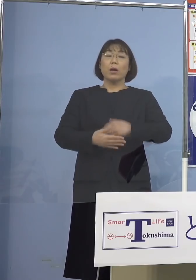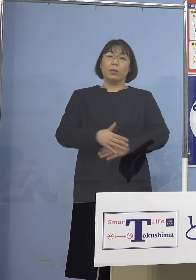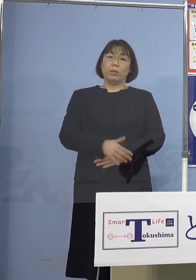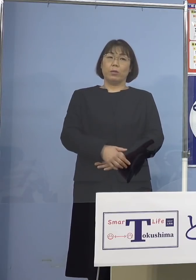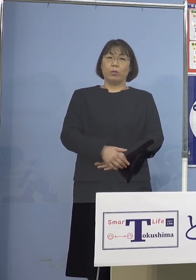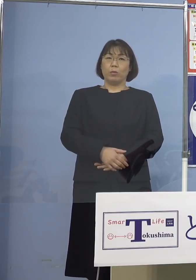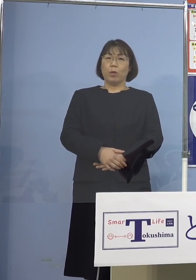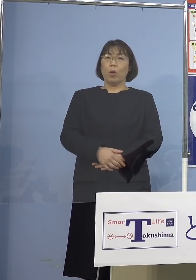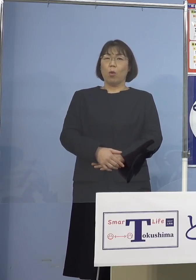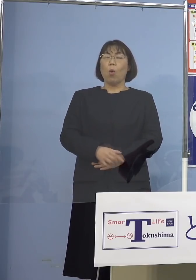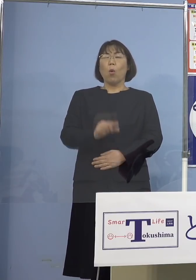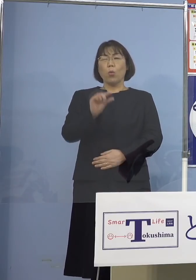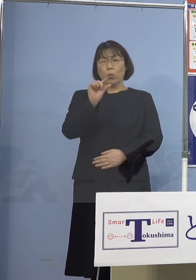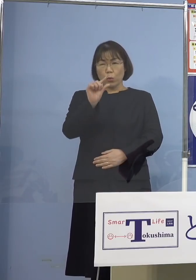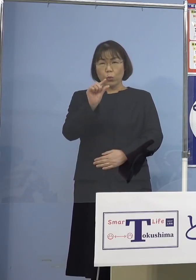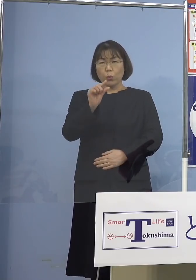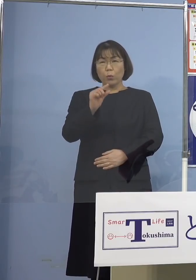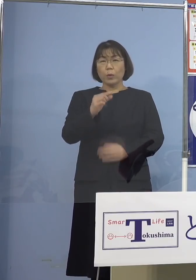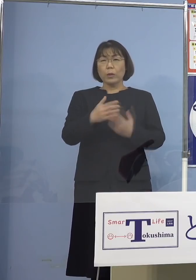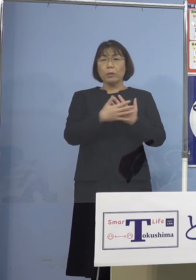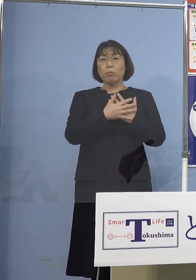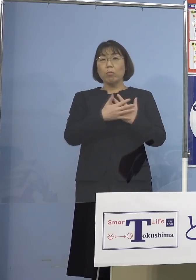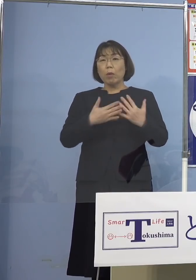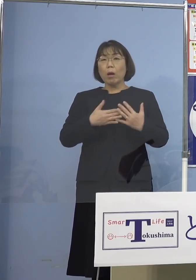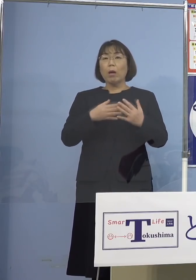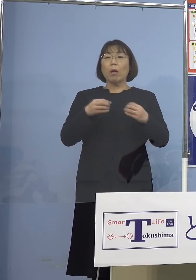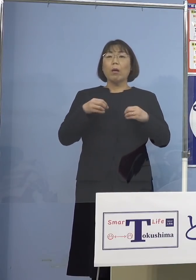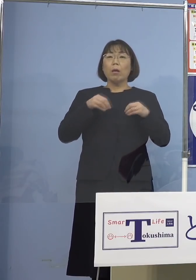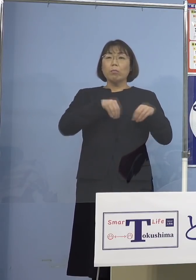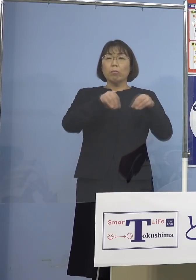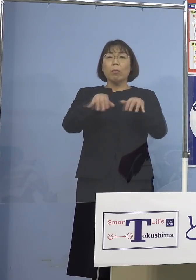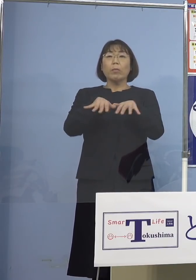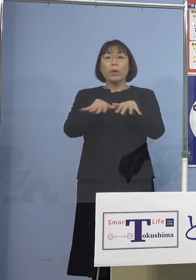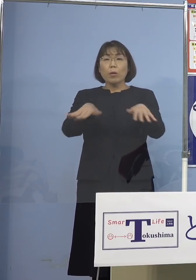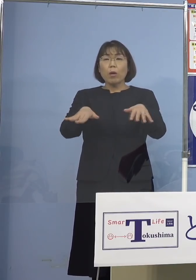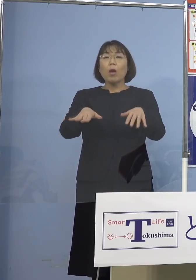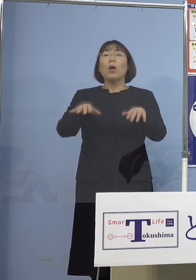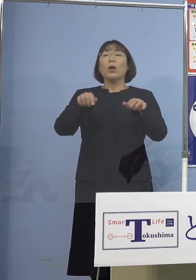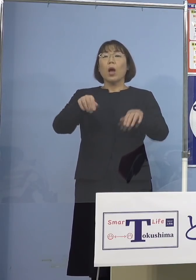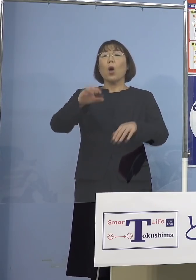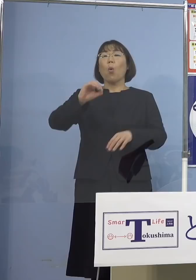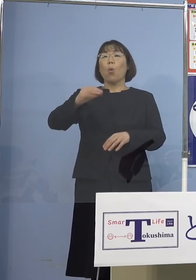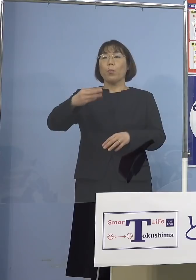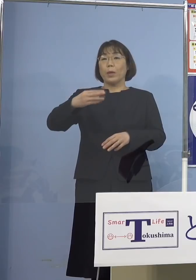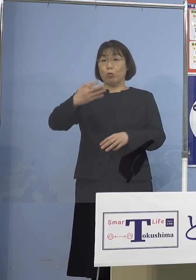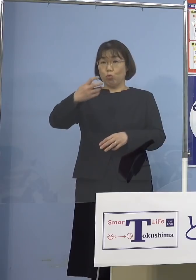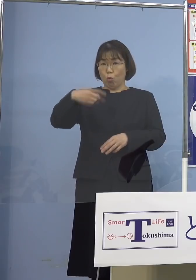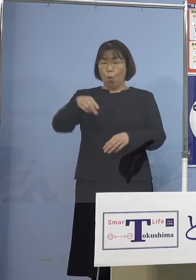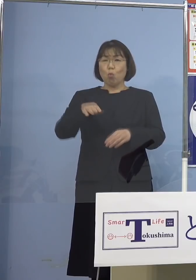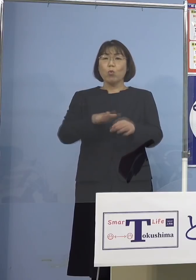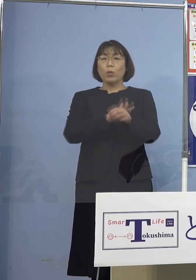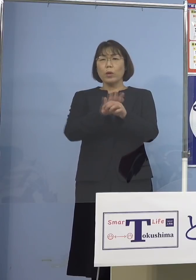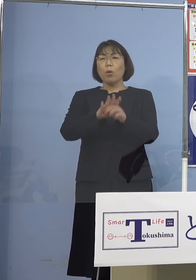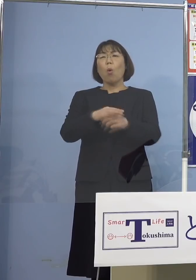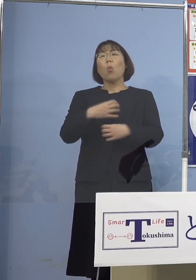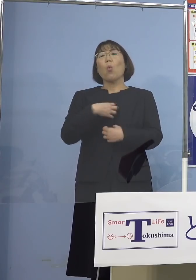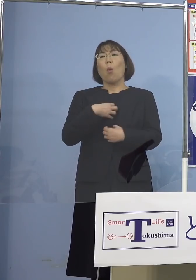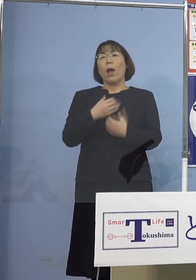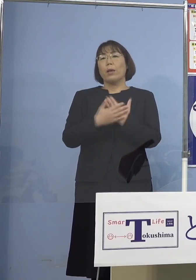ちょっとしたことで拡がるというのが この「オミクロン」株の 恐ろしいところでありますので 是非そうした点